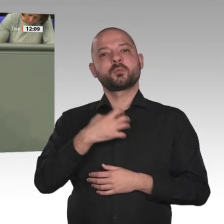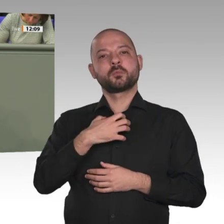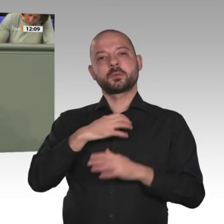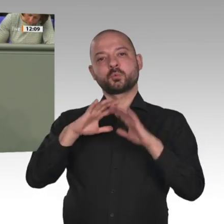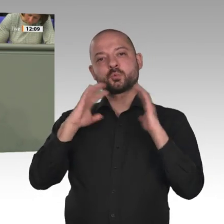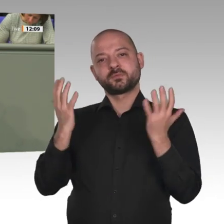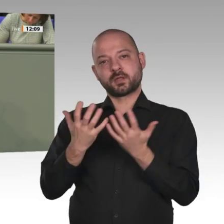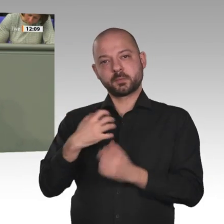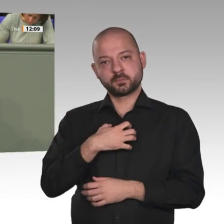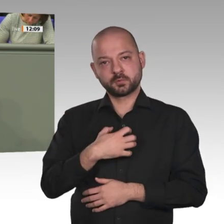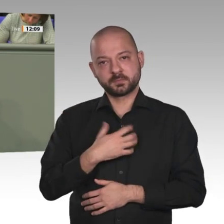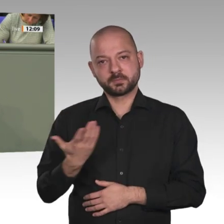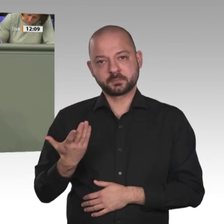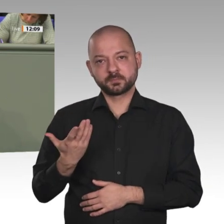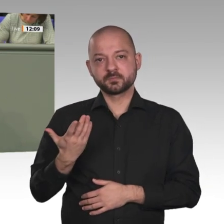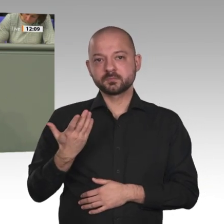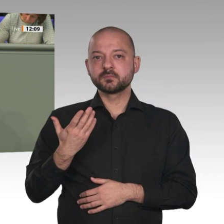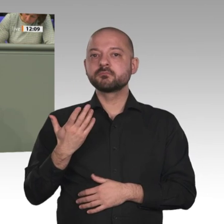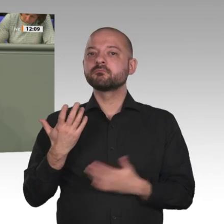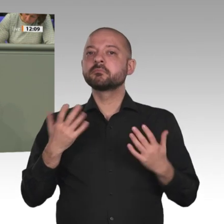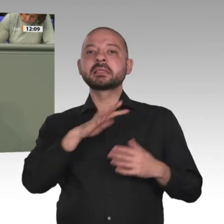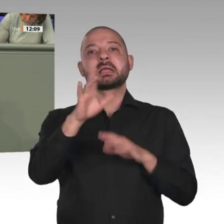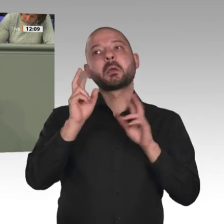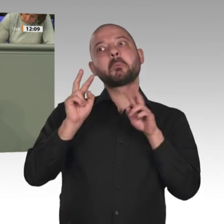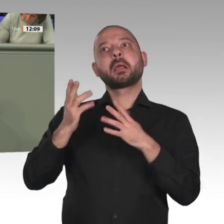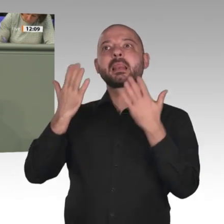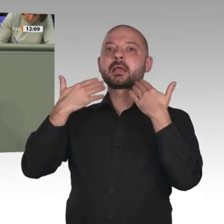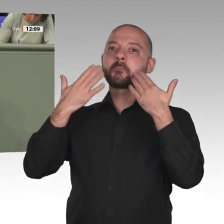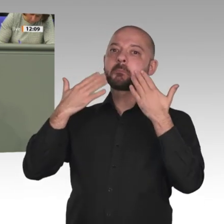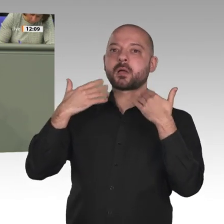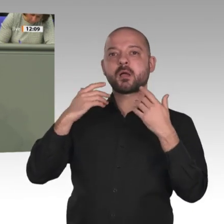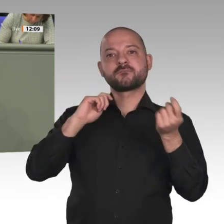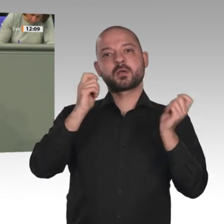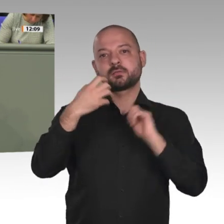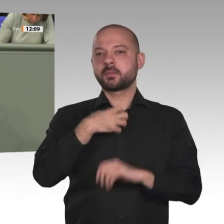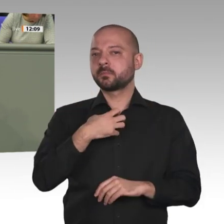Katastrophal ist die Rodung riesiger Waldflächen, was die Ausbreitung der Wüste beschleunigt.